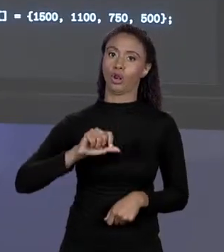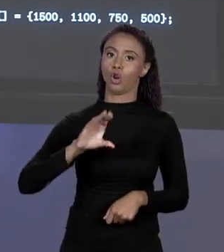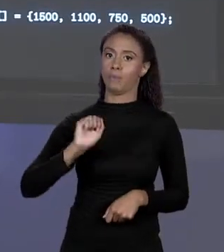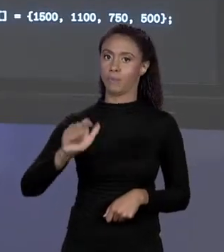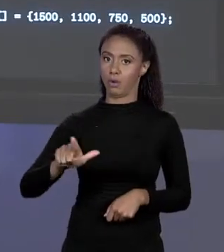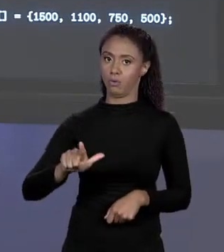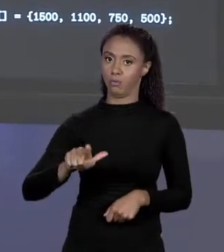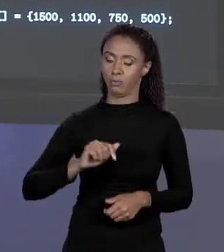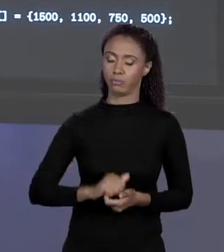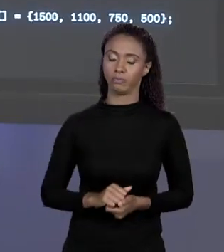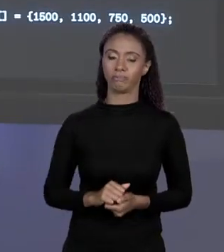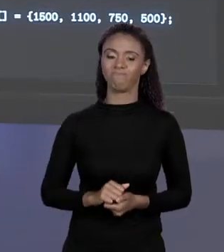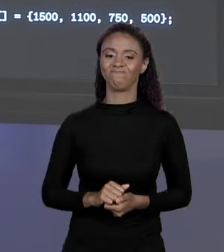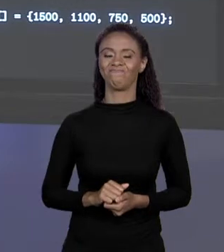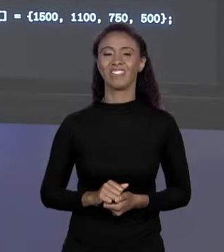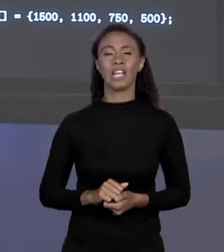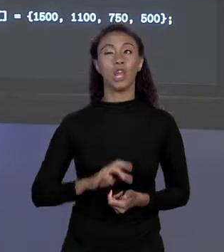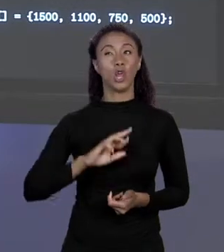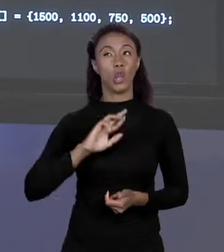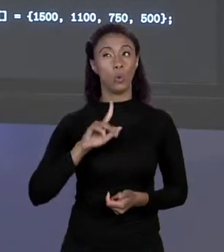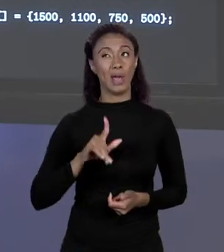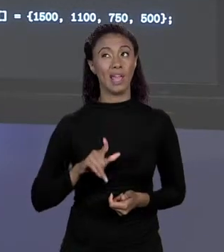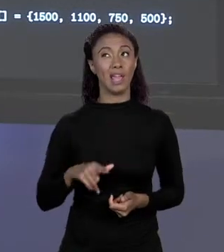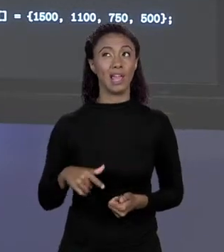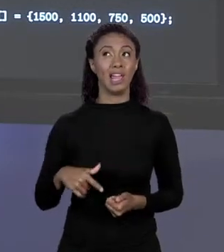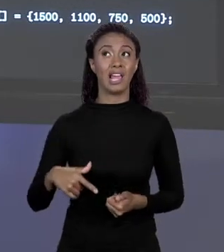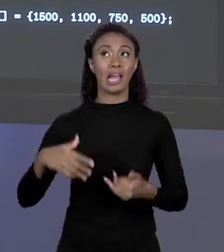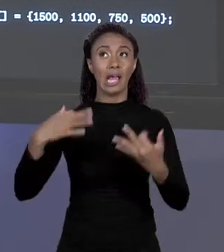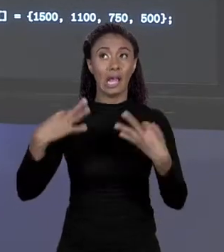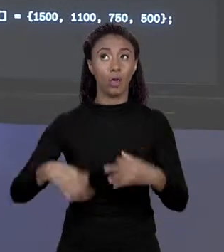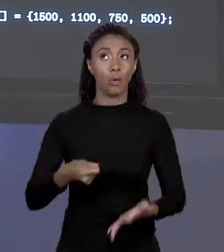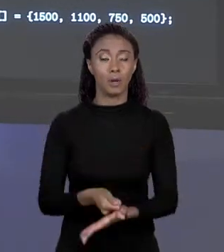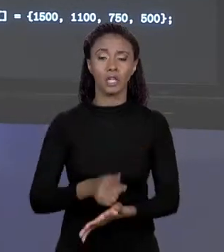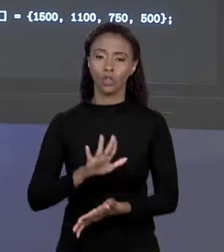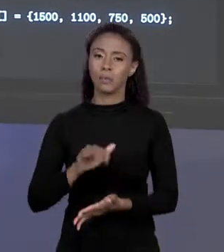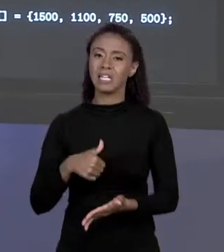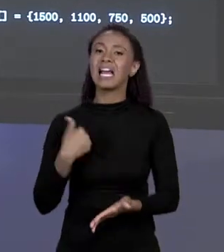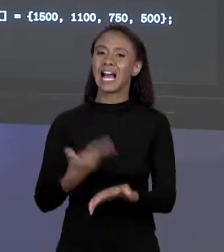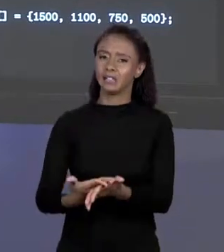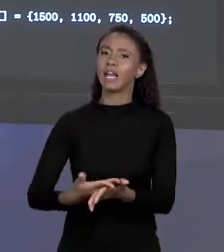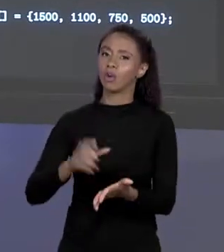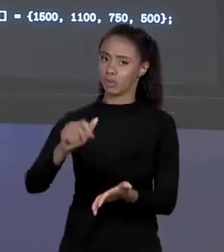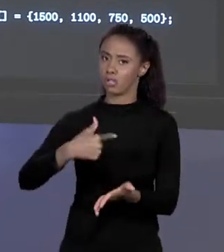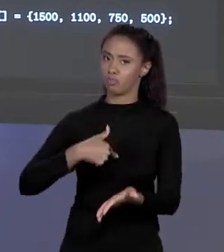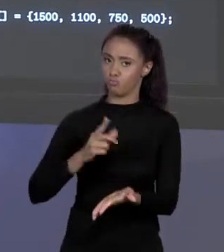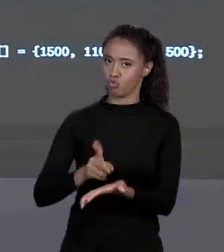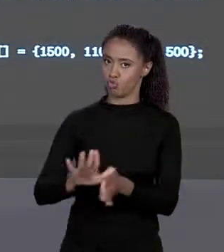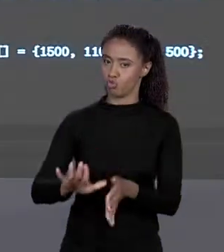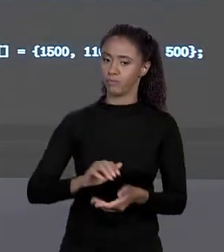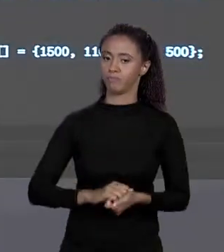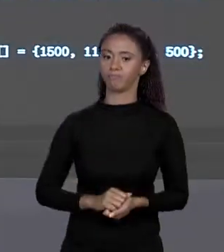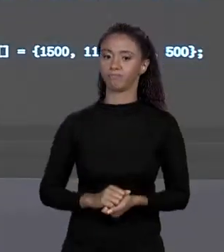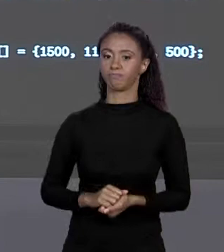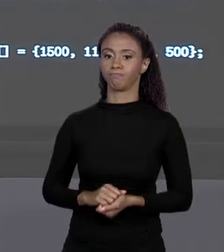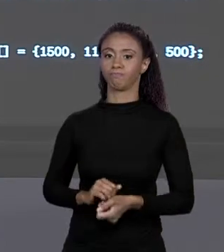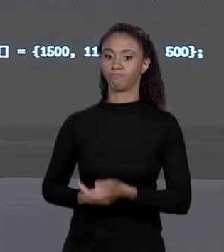EXATAMENTE ISSO, MAS ISSO VAMOS VER MAIS A FIM DO CURSO. E AQUI EU INICIALIZEI ESSE ARRANJO COM ESSES VALORES.